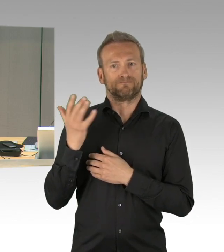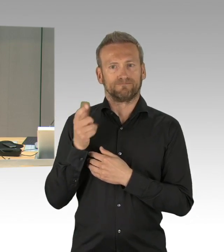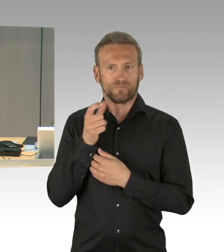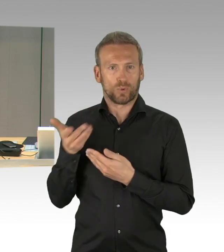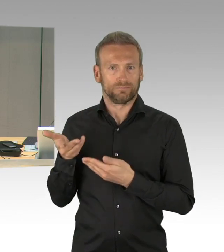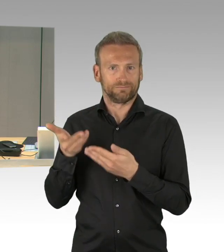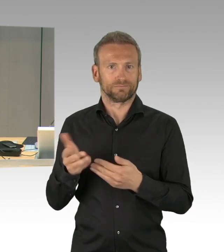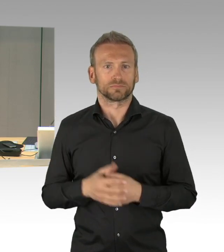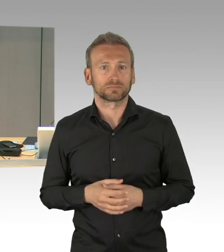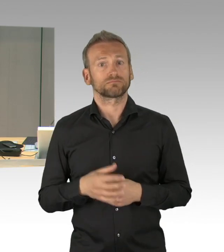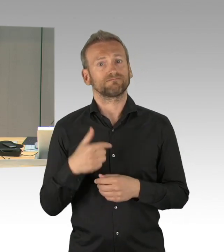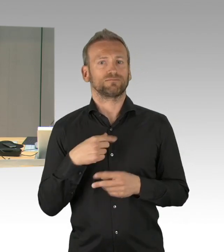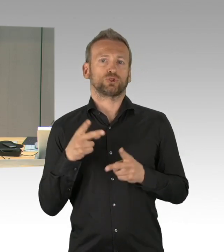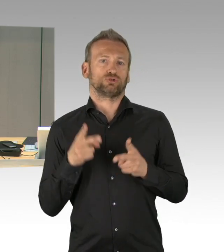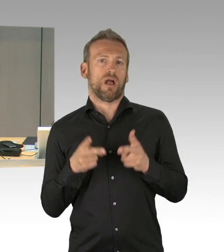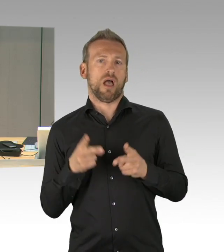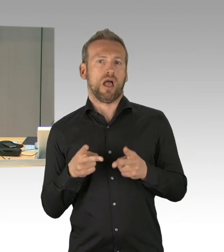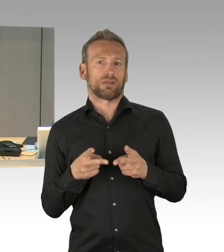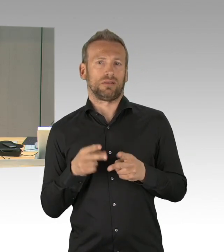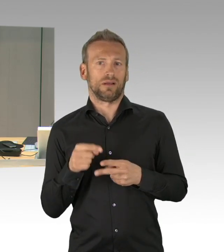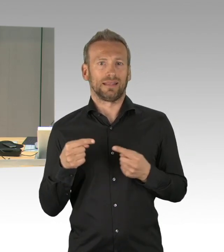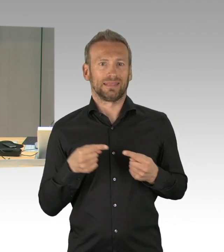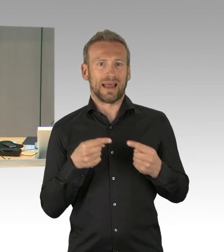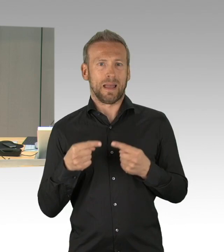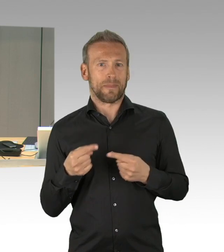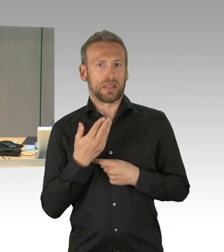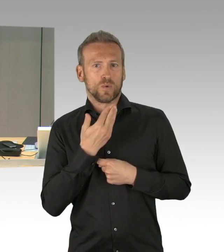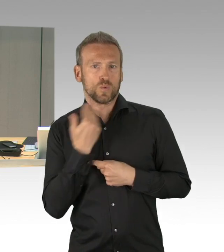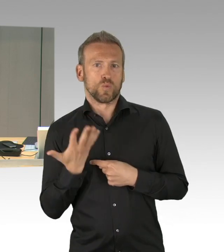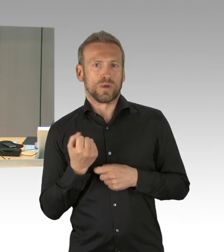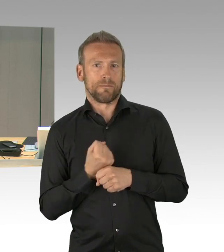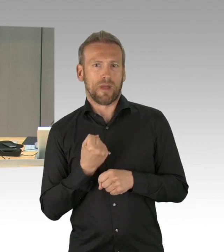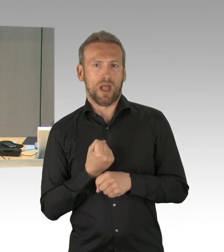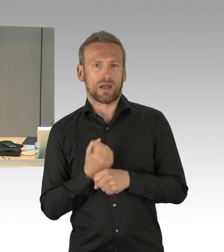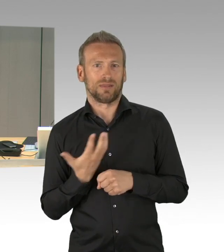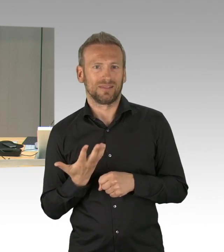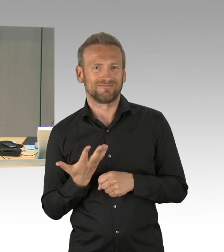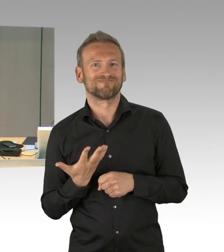Weitere Wortmeldungen sehe ich nicht, wer diesen dringlichen Antrag der FDP-Fraktion